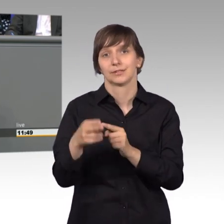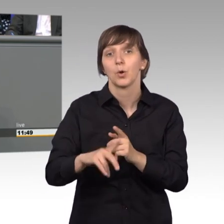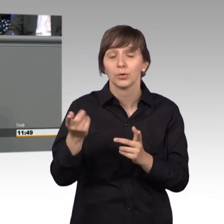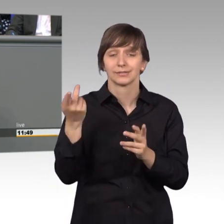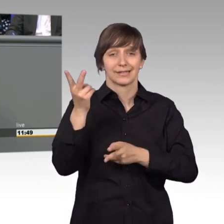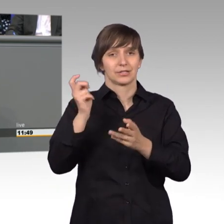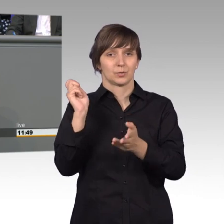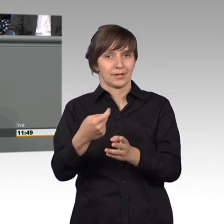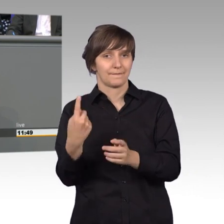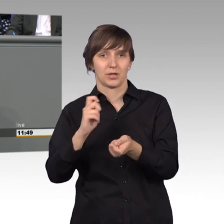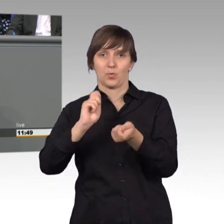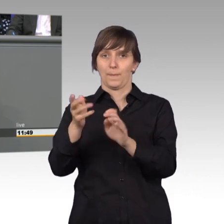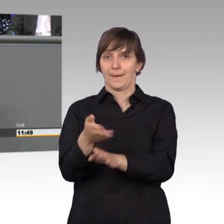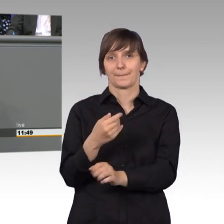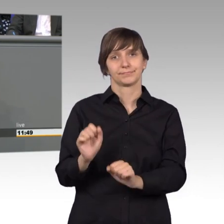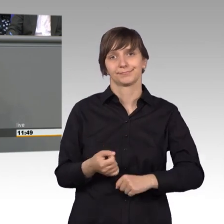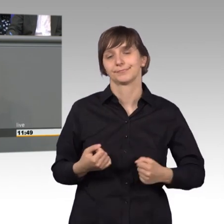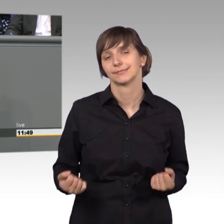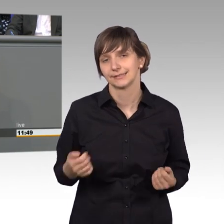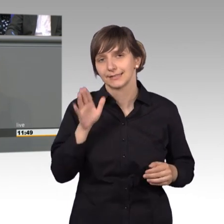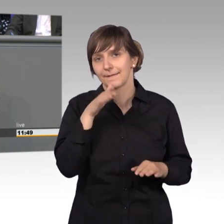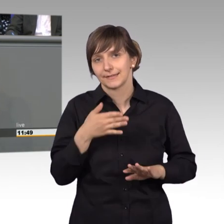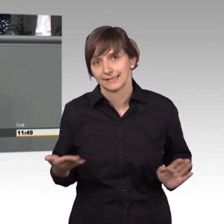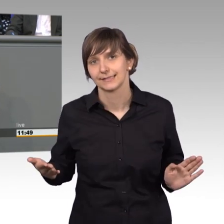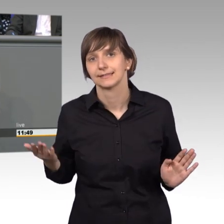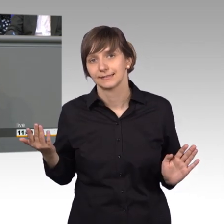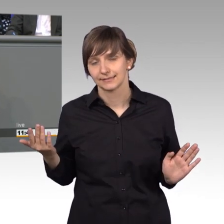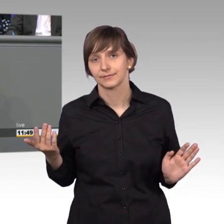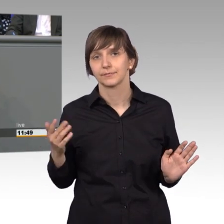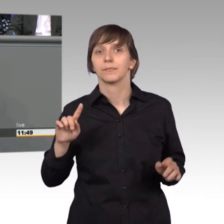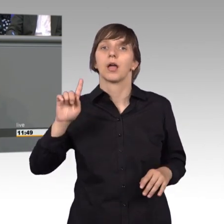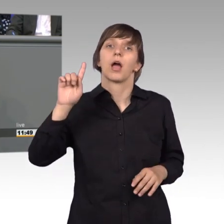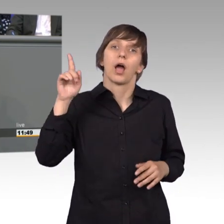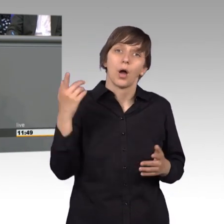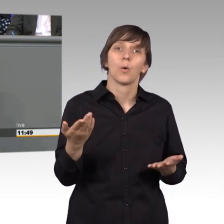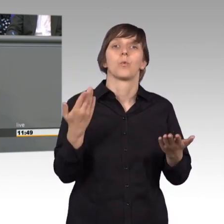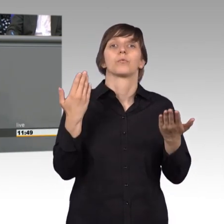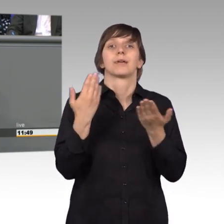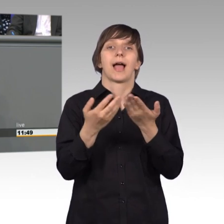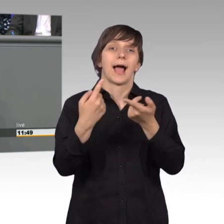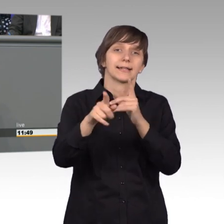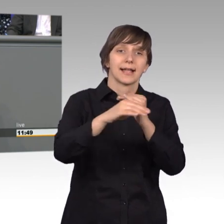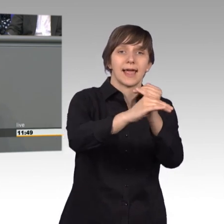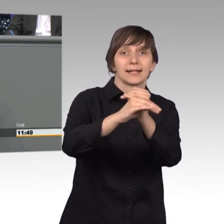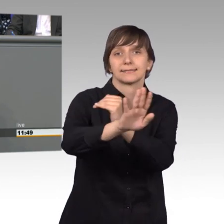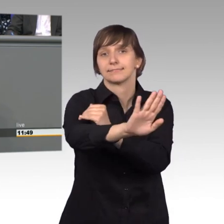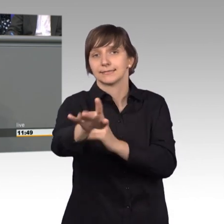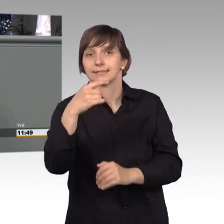Aber er darf sich auch nicht mit Angelegenheiten befassen aus Bundesländer, aus anderen Ländern etc., dafür gibt es eben Zuständigkeiten.